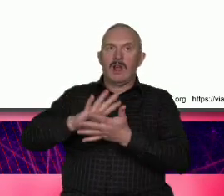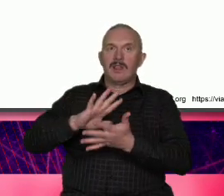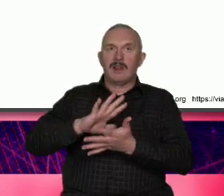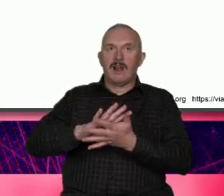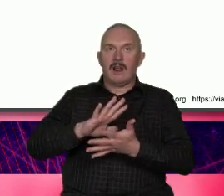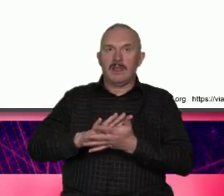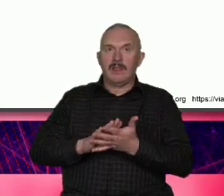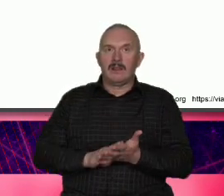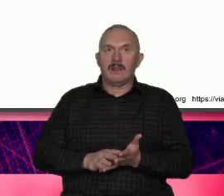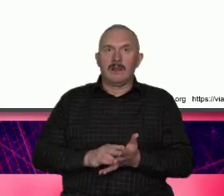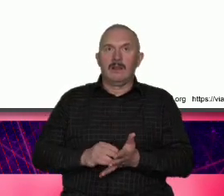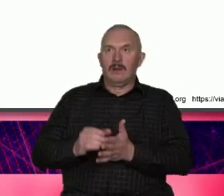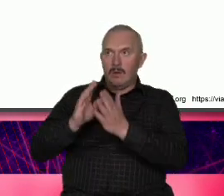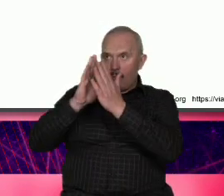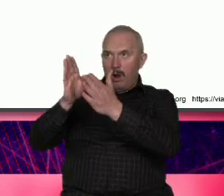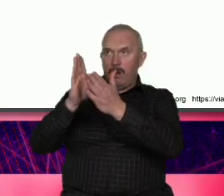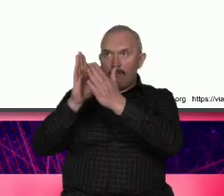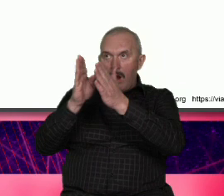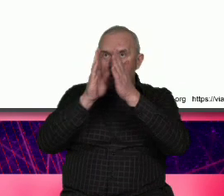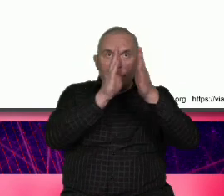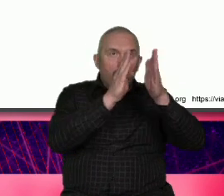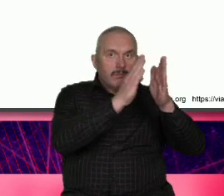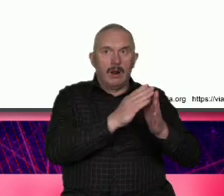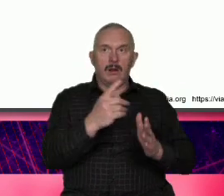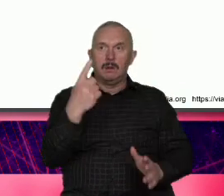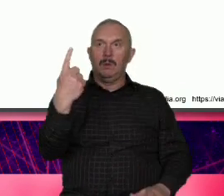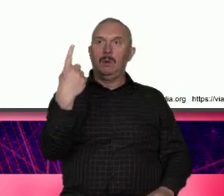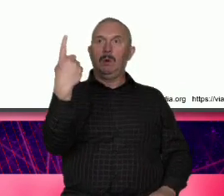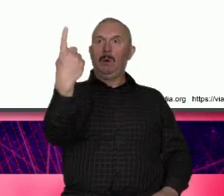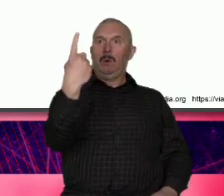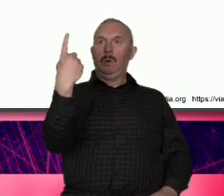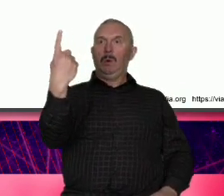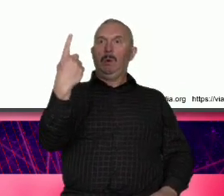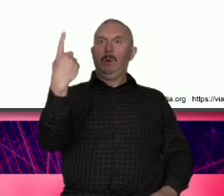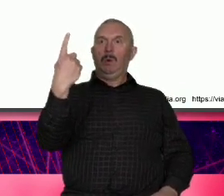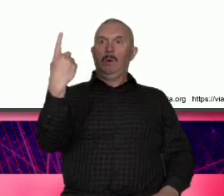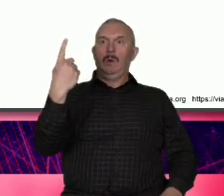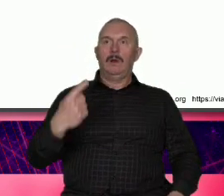jednostkę na ja ale z drugiej strony milion dowodów na to że tam takie słowa